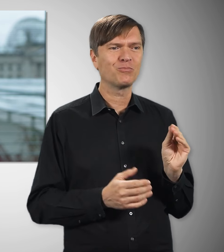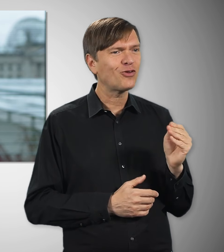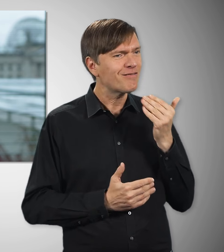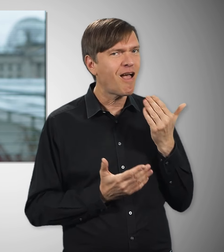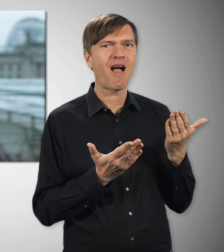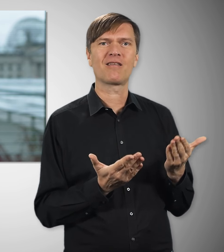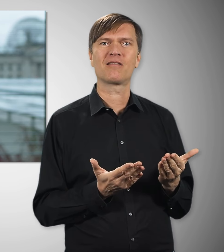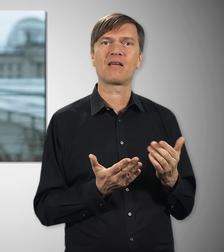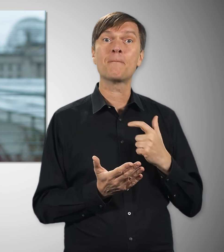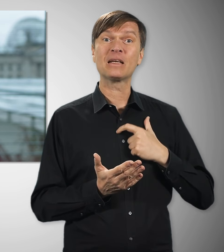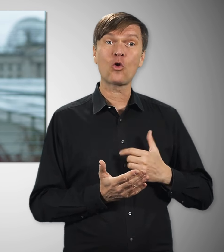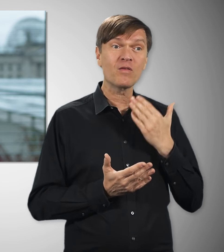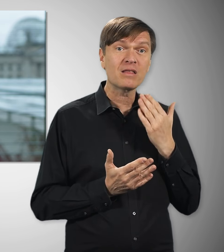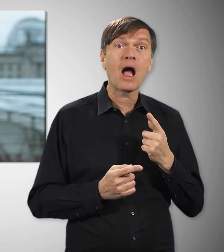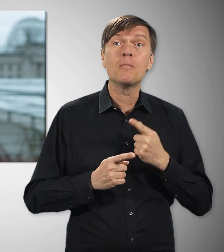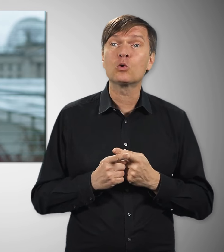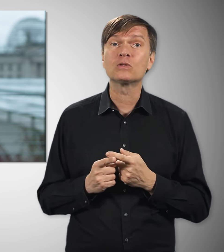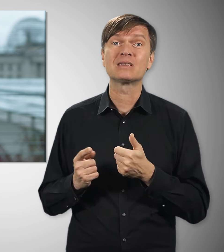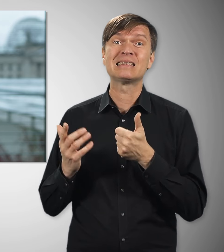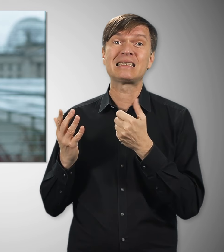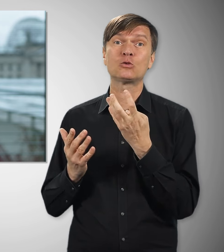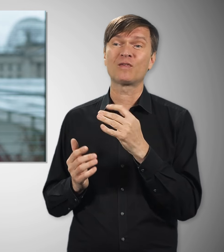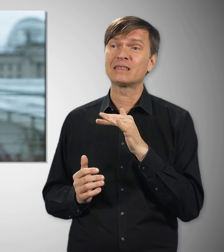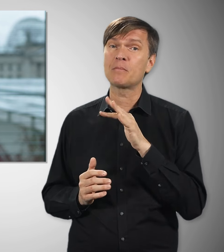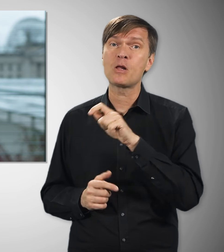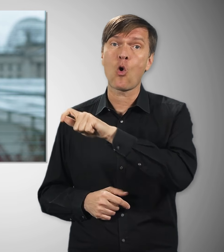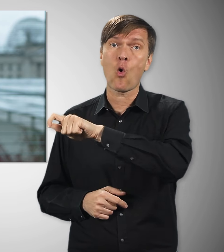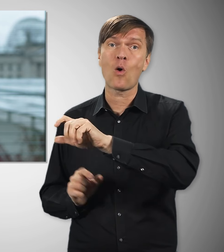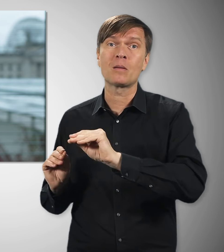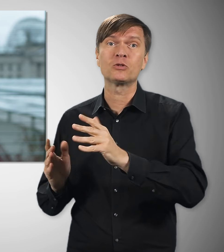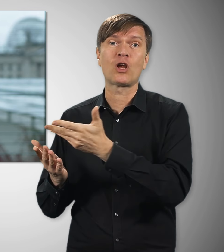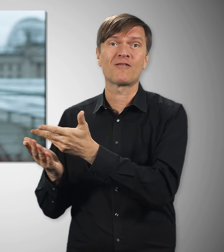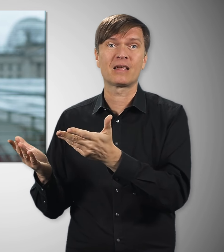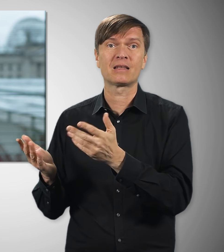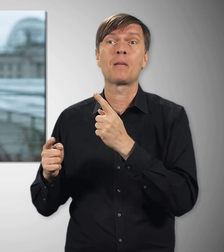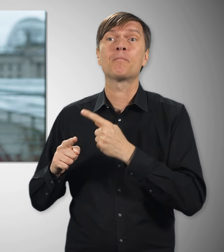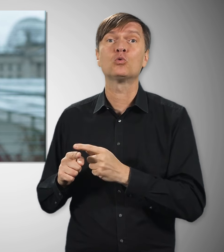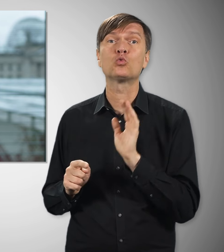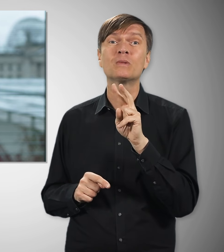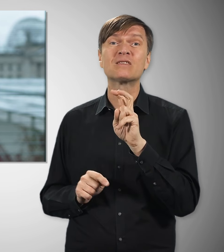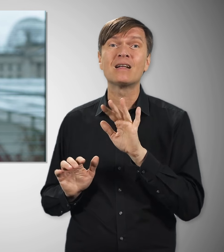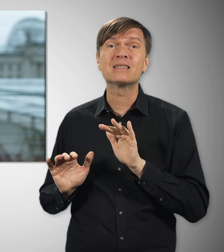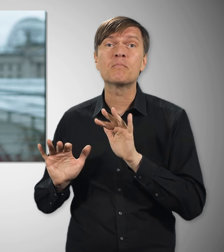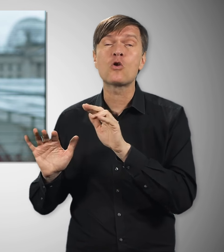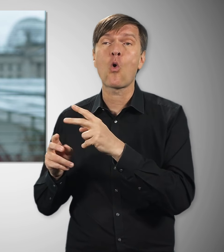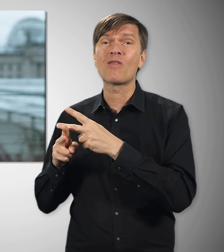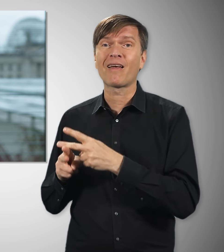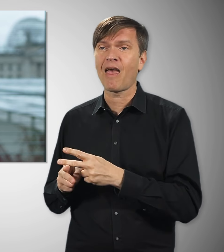Ganz persönlich – und zugleich auch im Namen von 46 Millionen Beschäftigten sowie über 20 Millionen Rentnerinnen